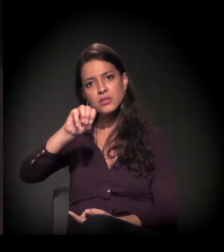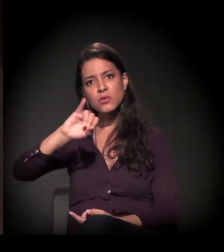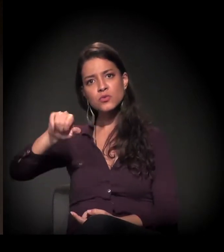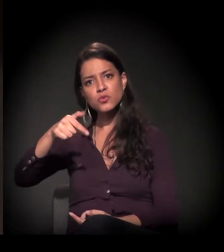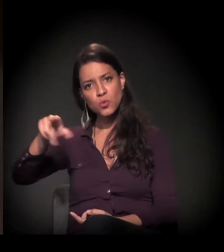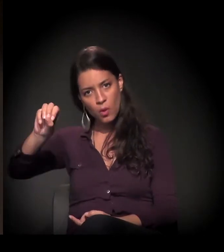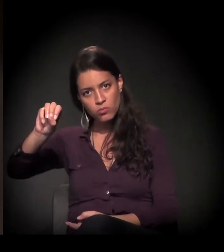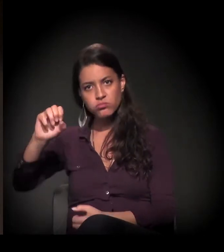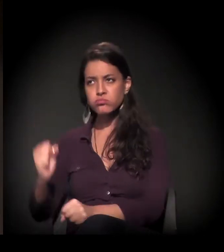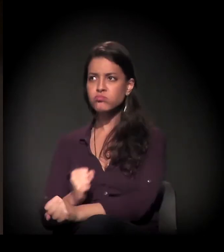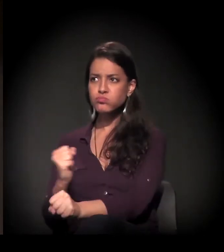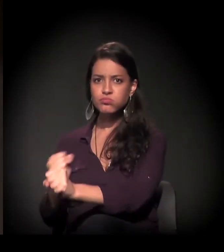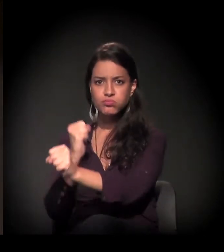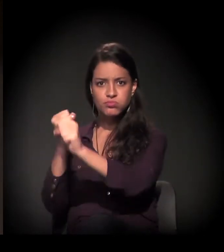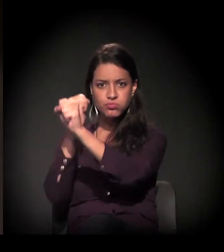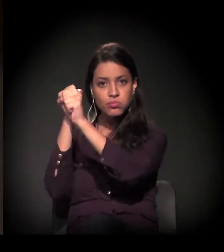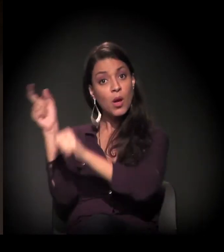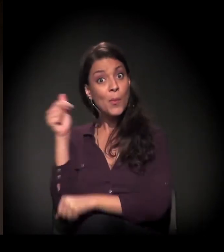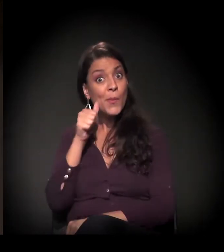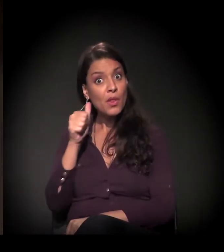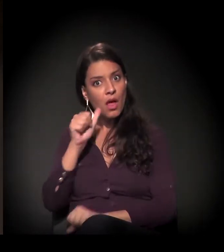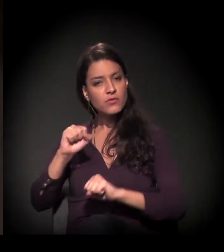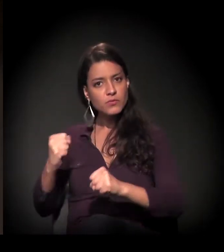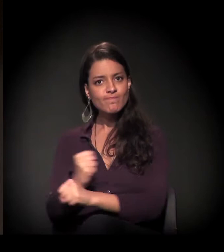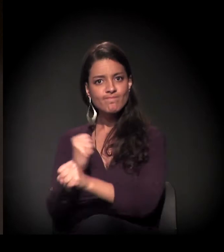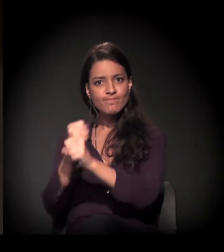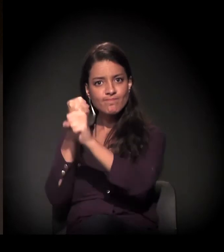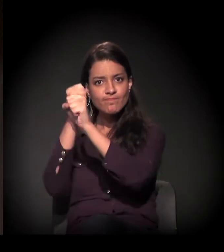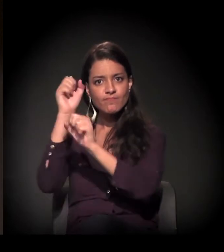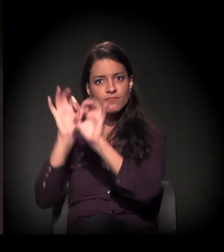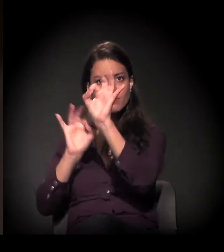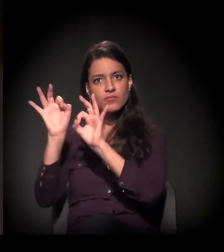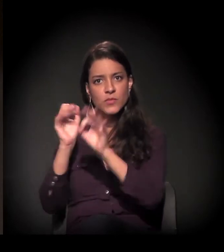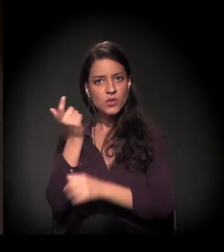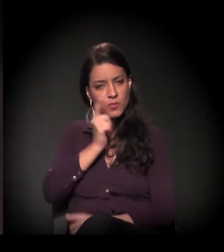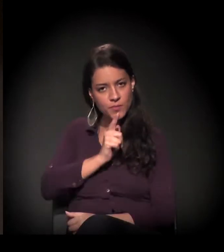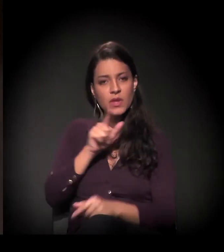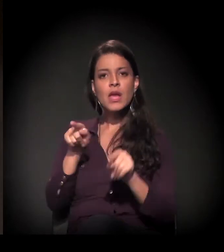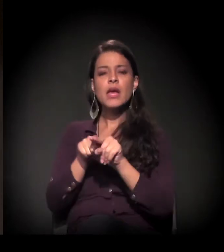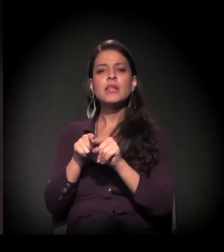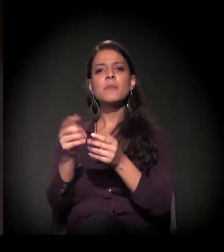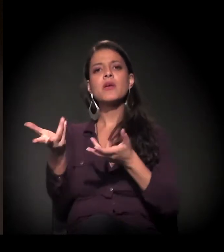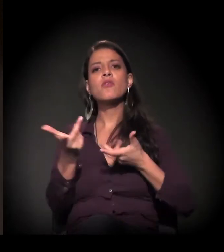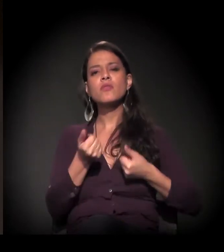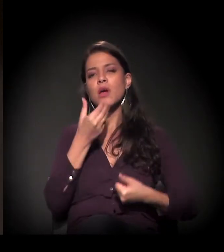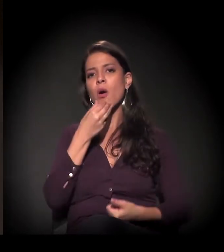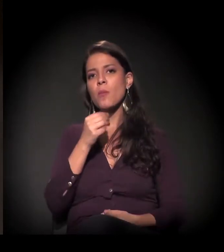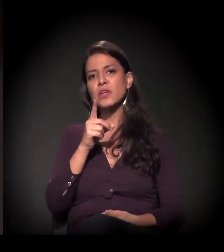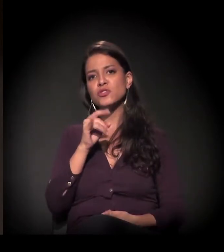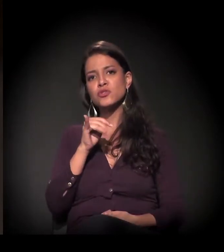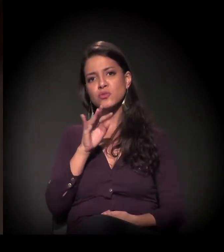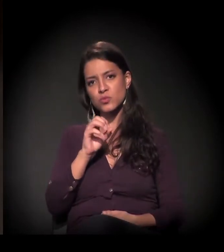recentemente restaurado por muita luta da Maria também. Chamar ao palco o Dito Barbosa.